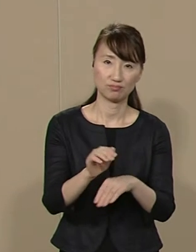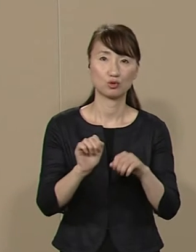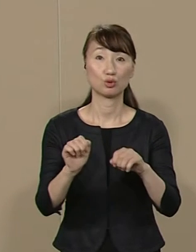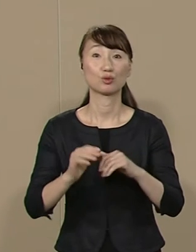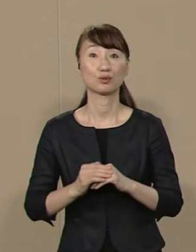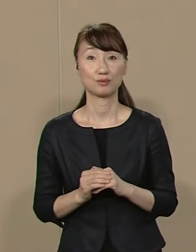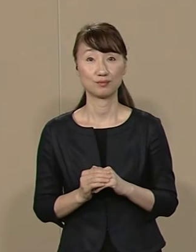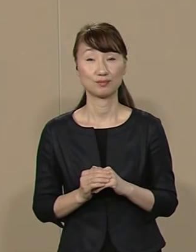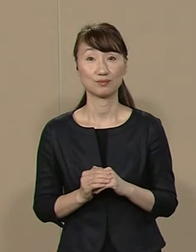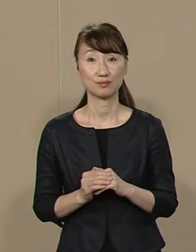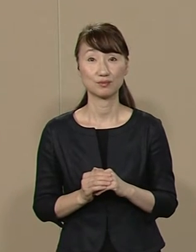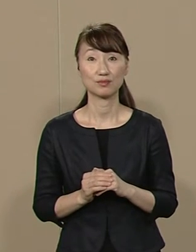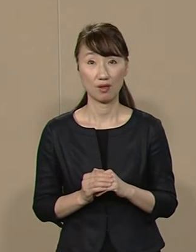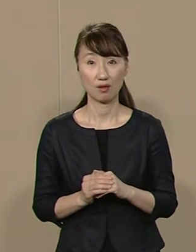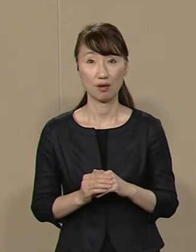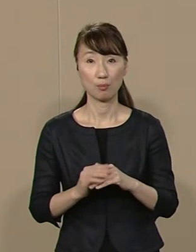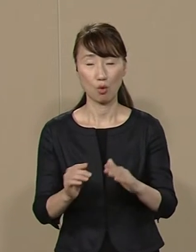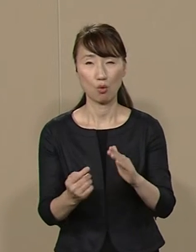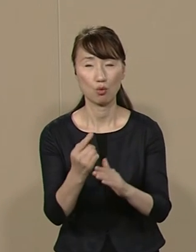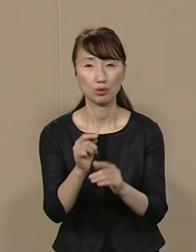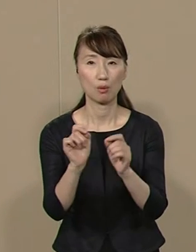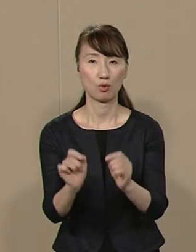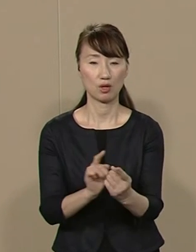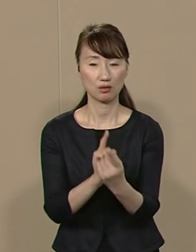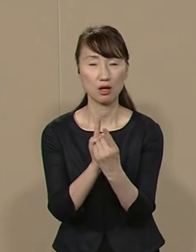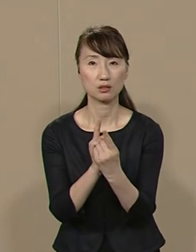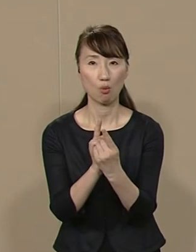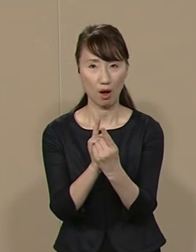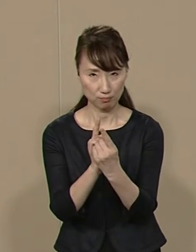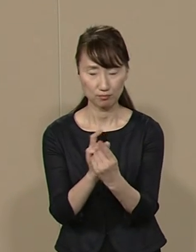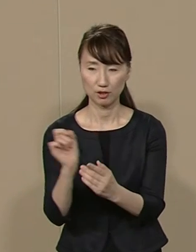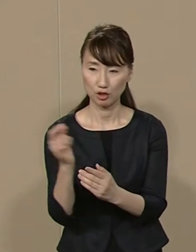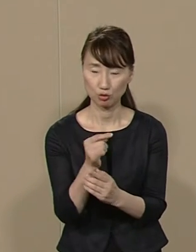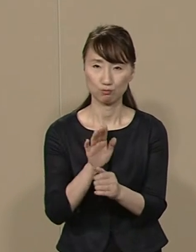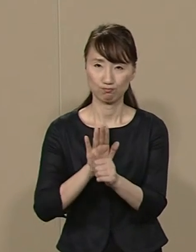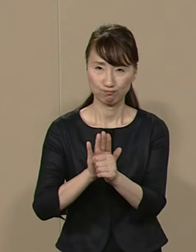そして 目の前の問題に対しては 緊急避難的な対応も含めて